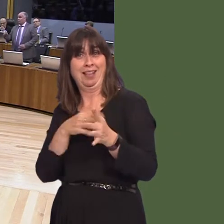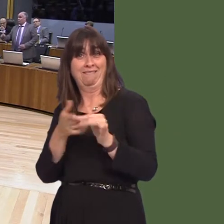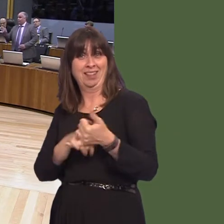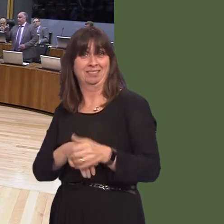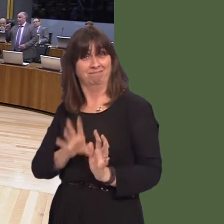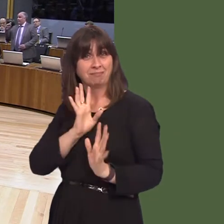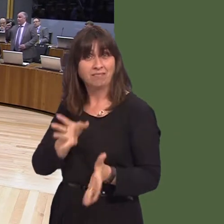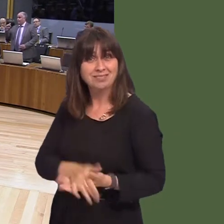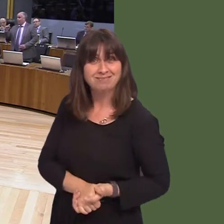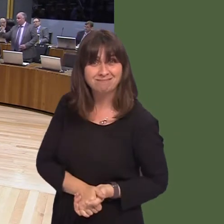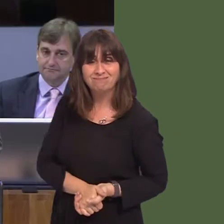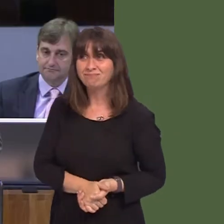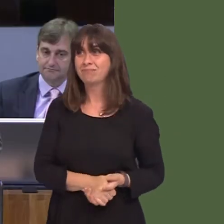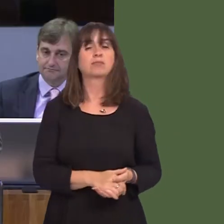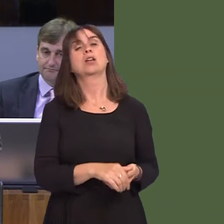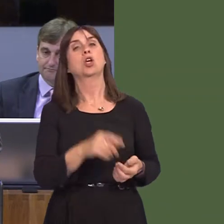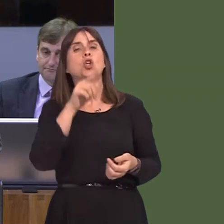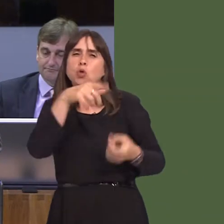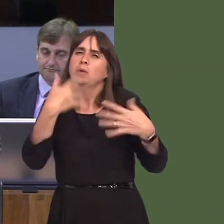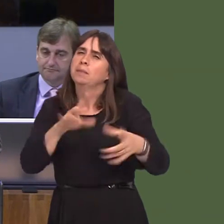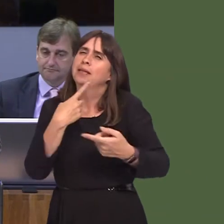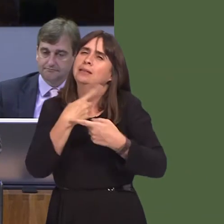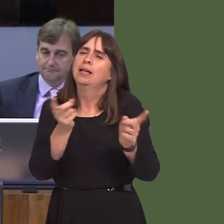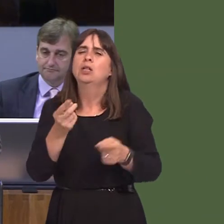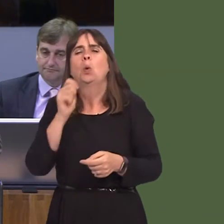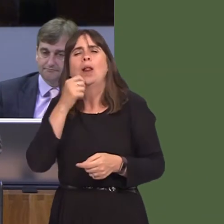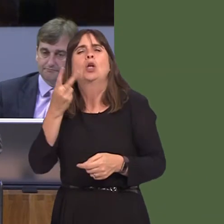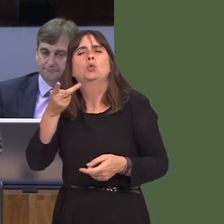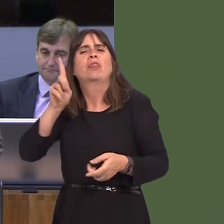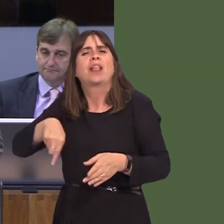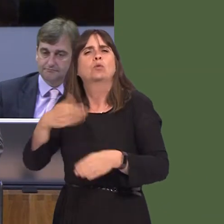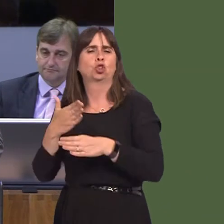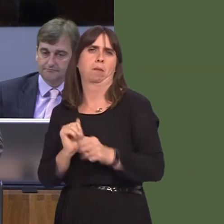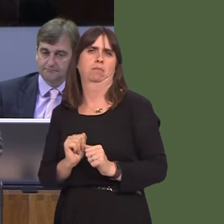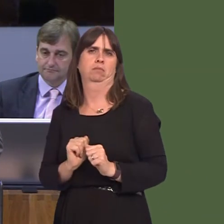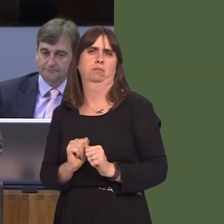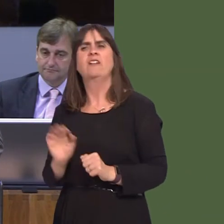could bring in 2,000 jobs, of which we know only 50 have been delivered, and potentially